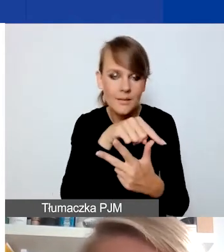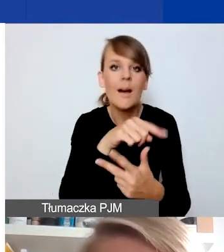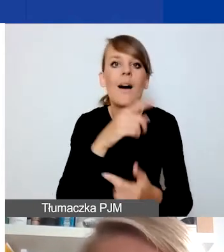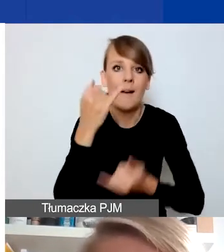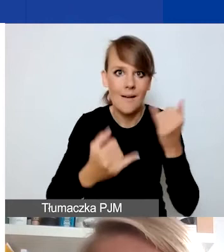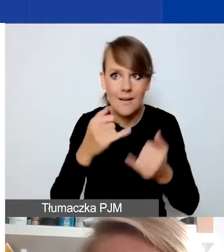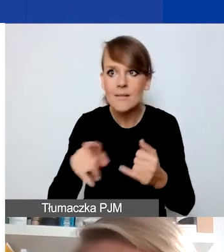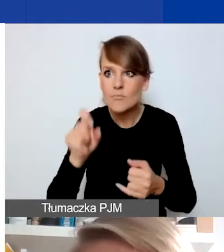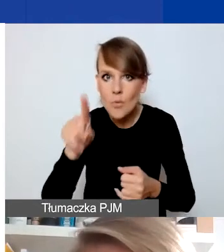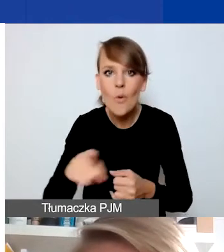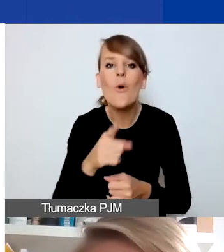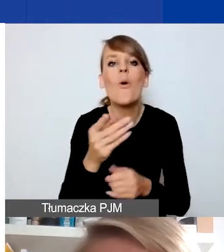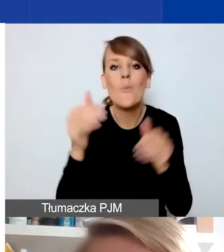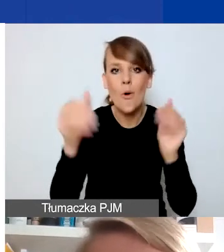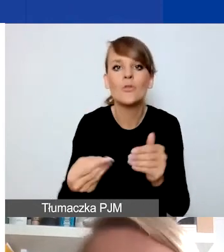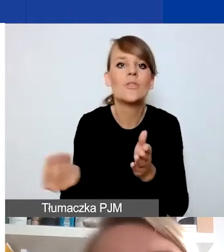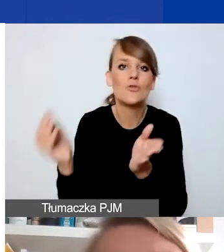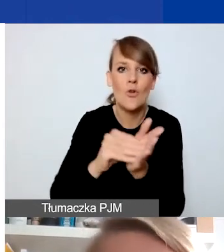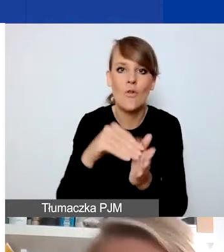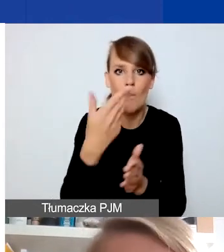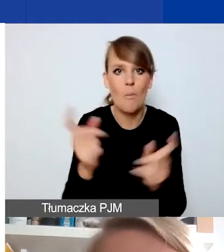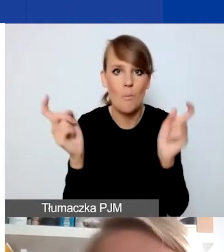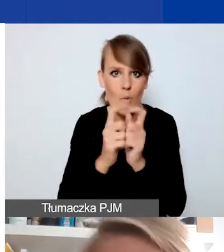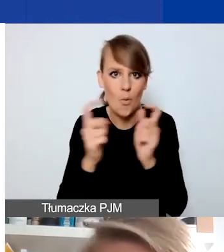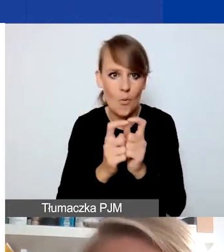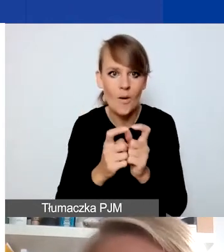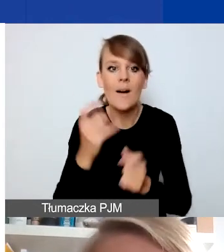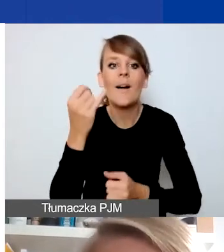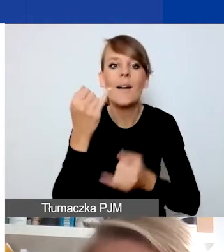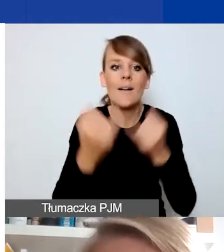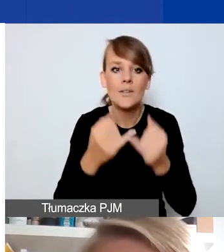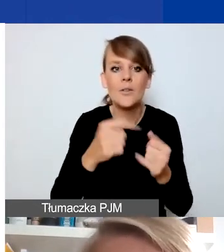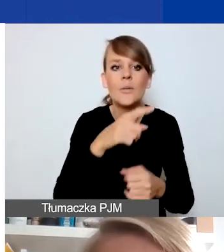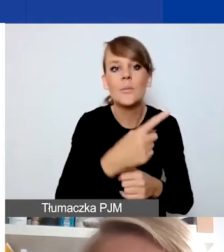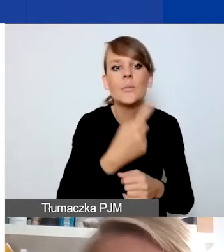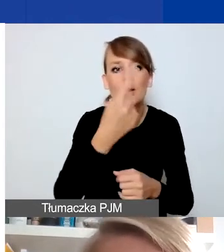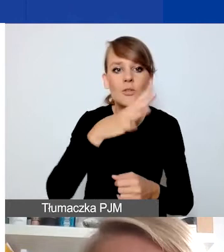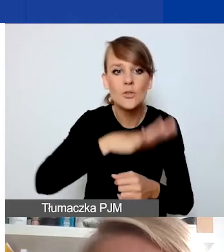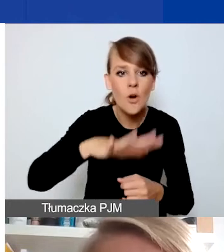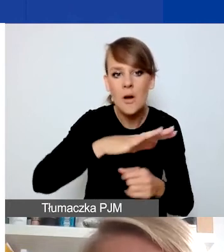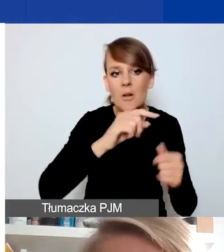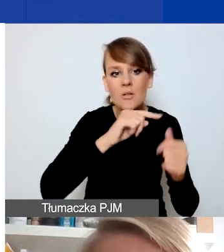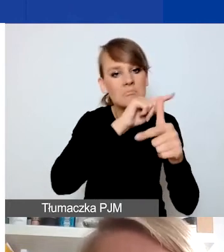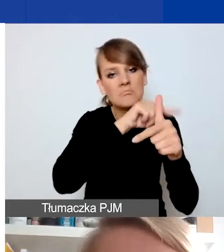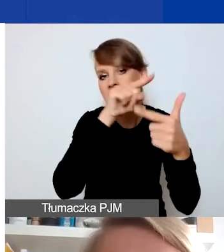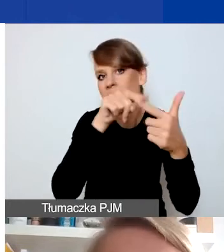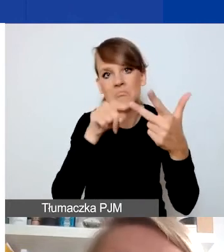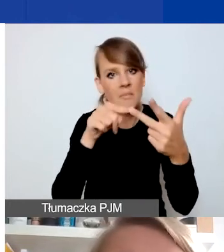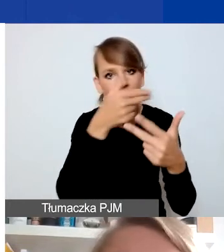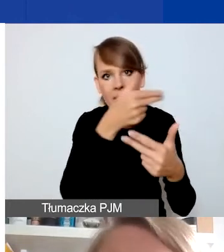punkt za to, jeśli projekt się wpisuje w pierwszym obszarze w jeden z trzech tematów, w drugim w jednym i w trzecim w którymś z dwóch.